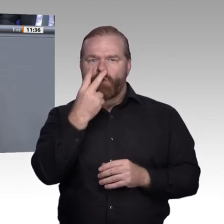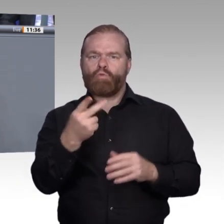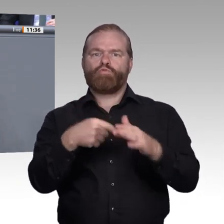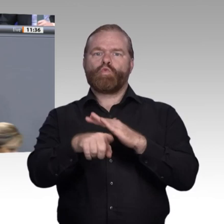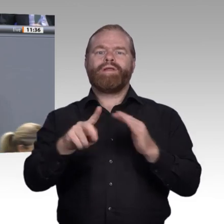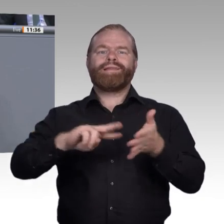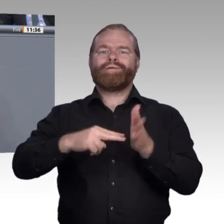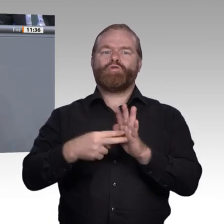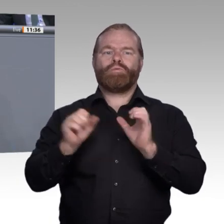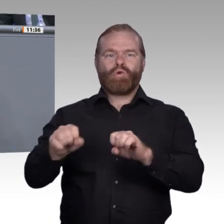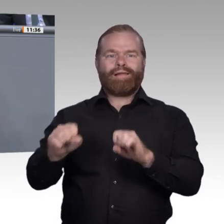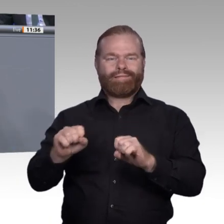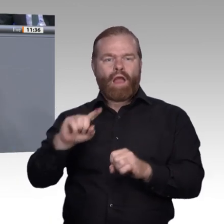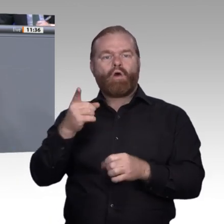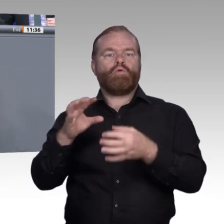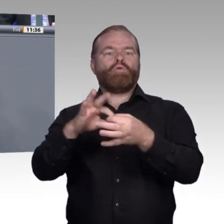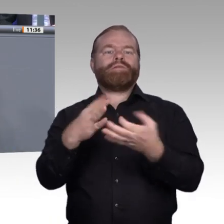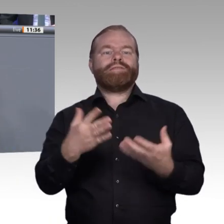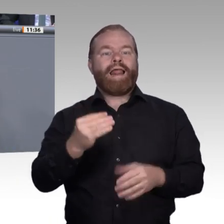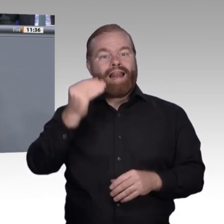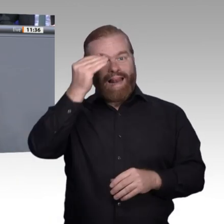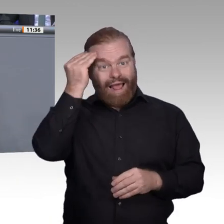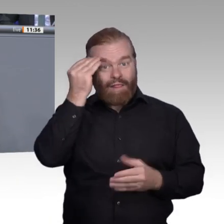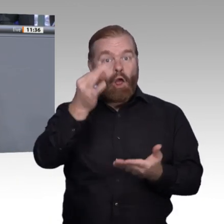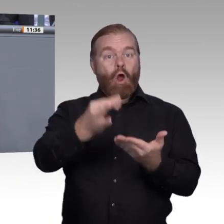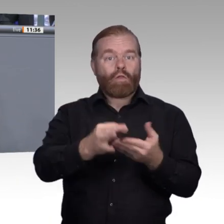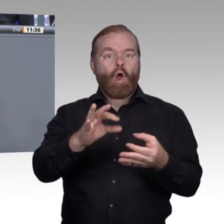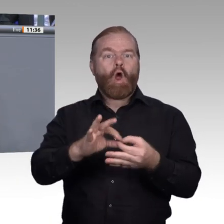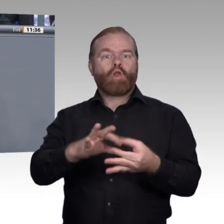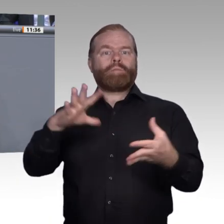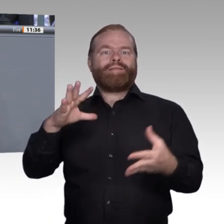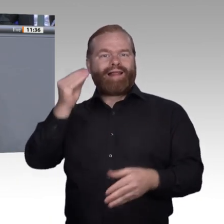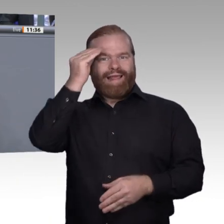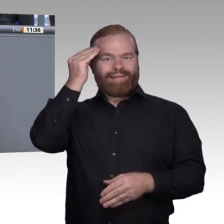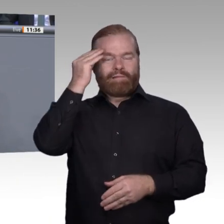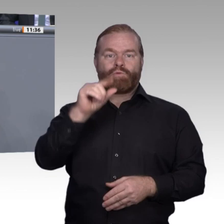Raum. Was neue Konzepte mit Blick auf die digitale Transformation bewegen können,